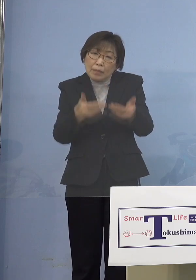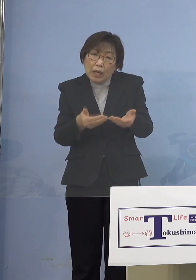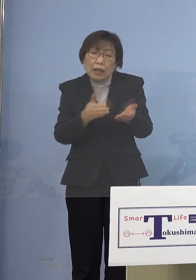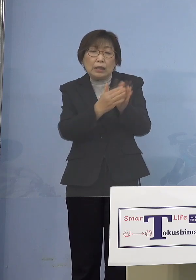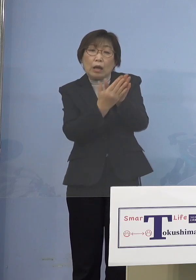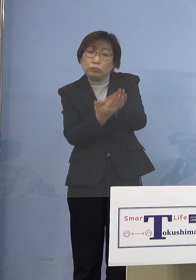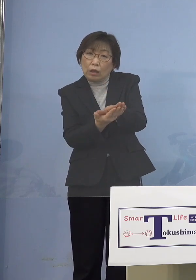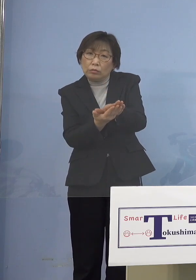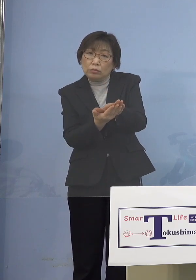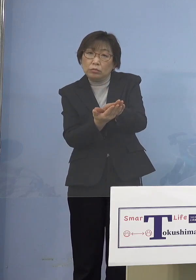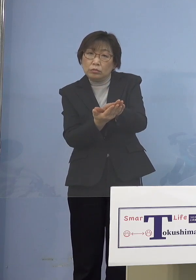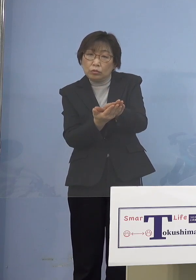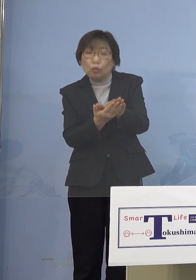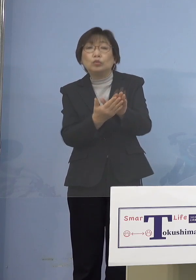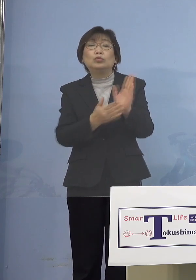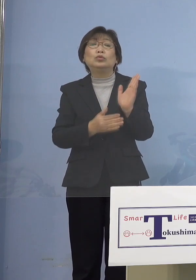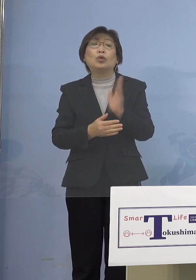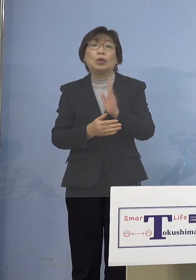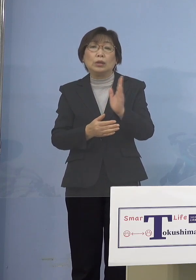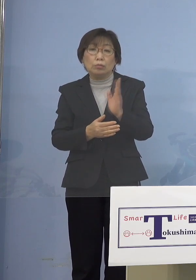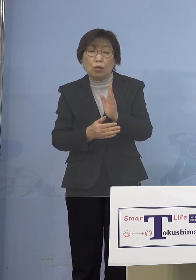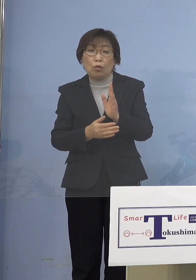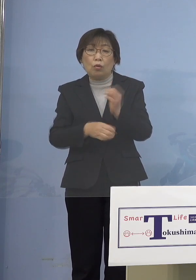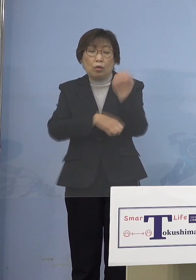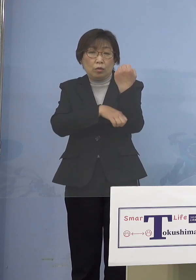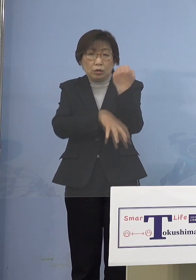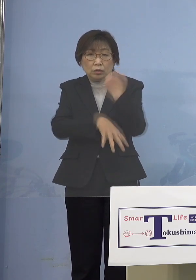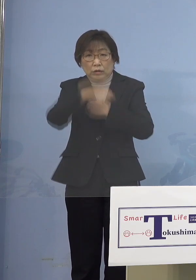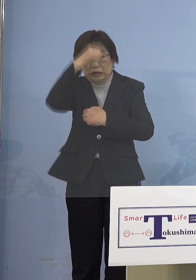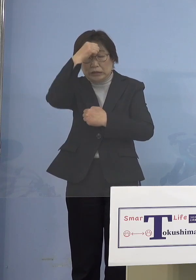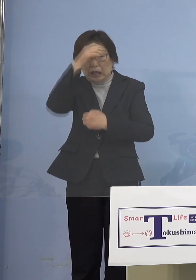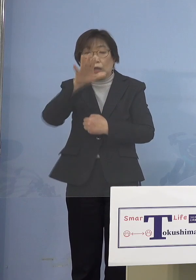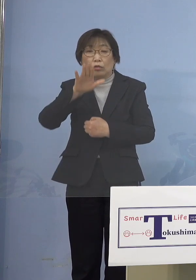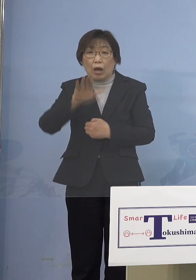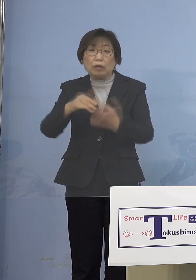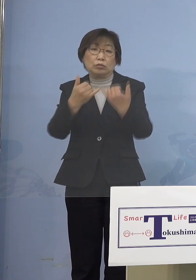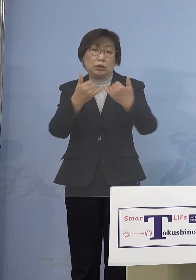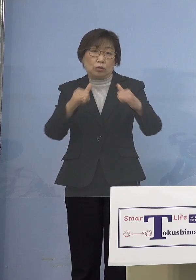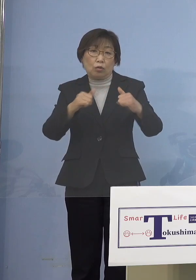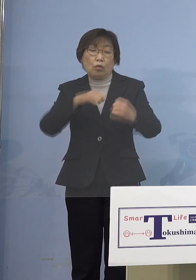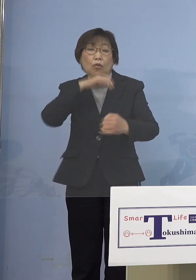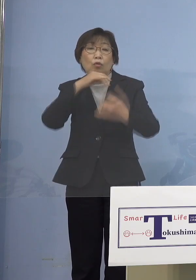既往症のある人あるいは 高齢者の人たちが引き金になって